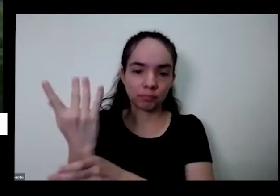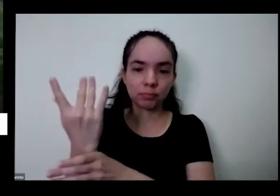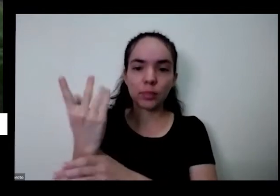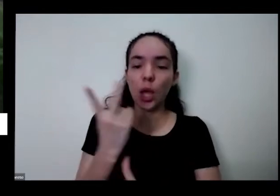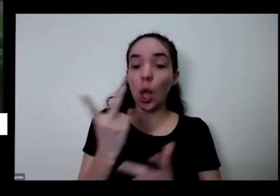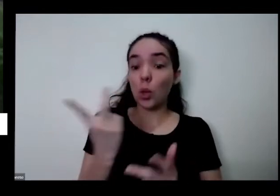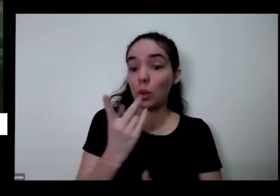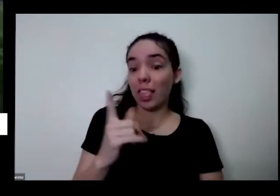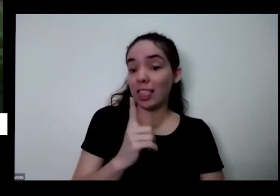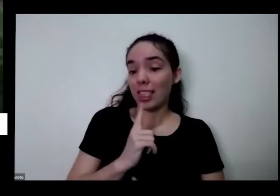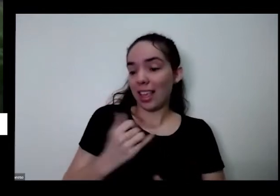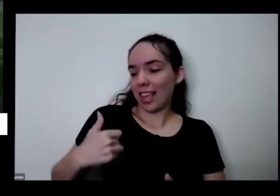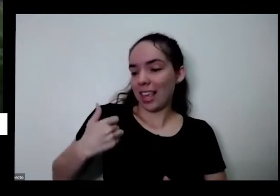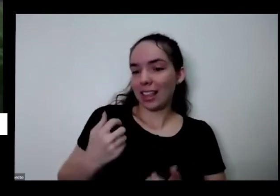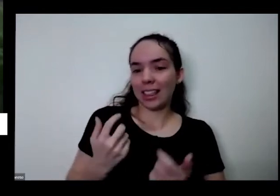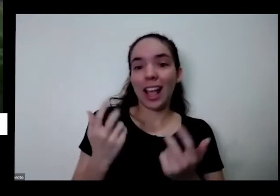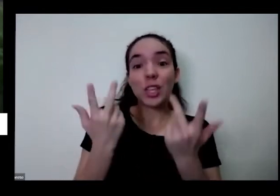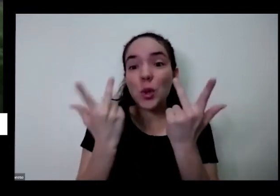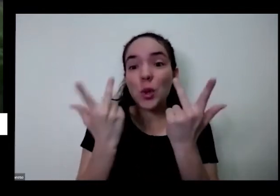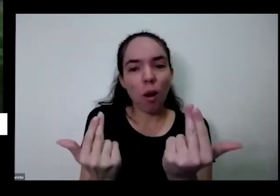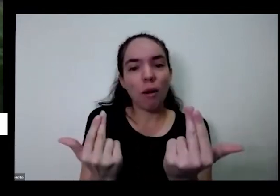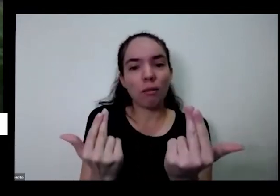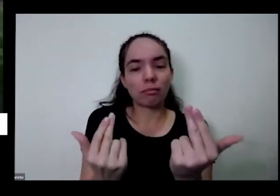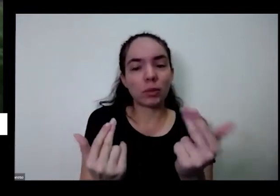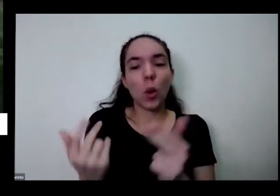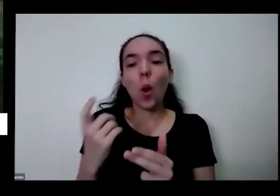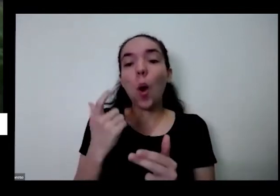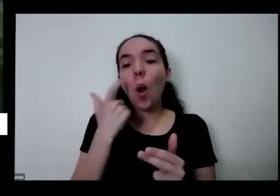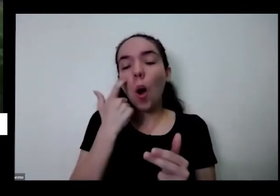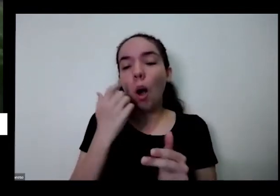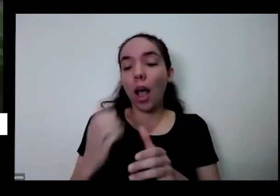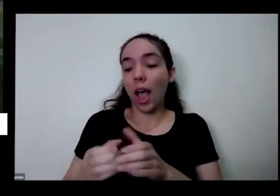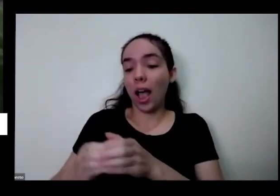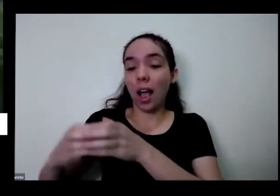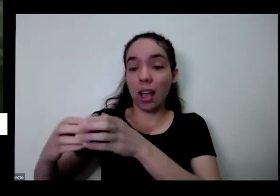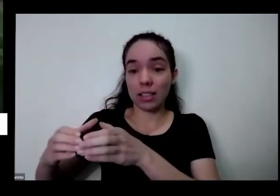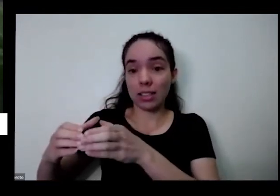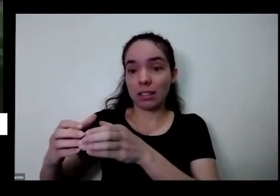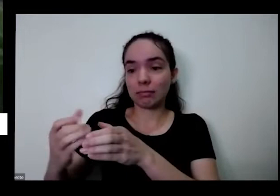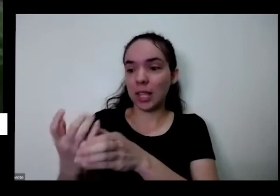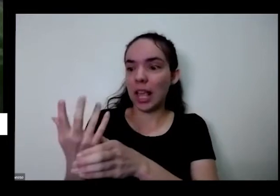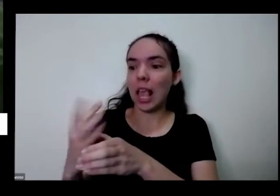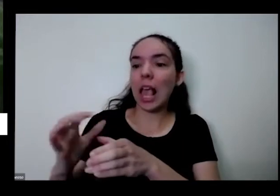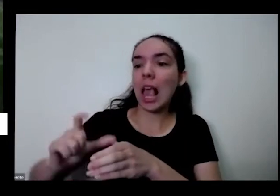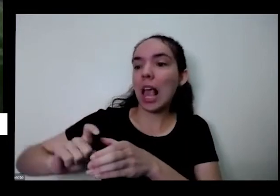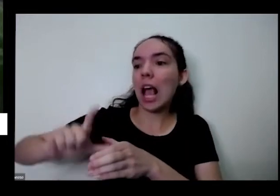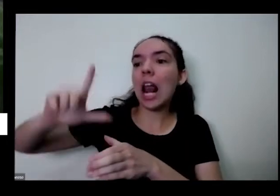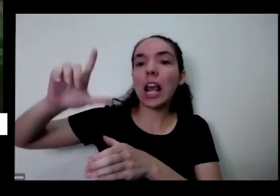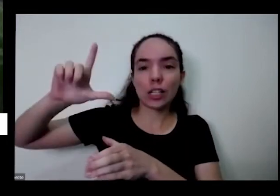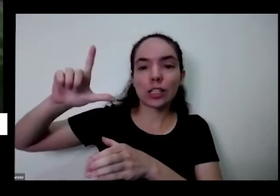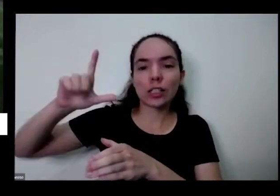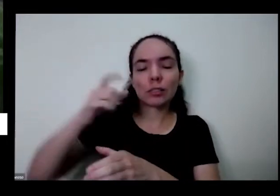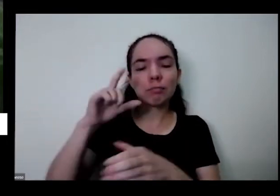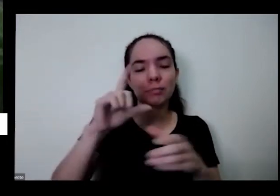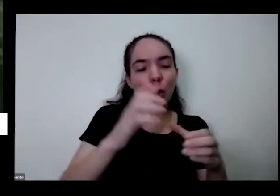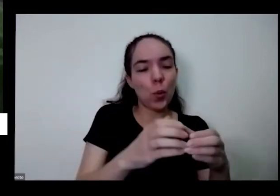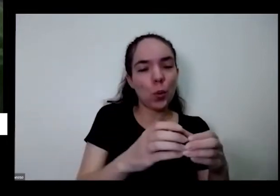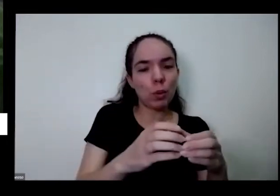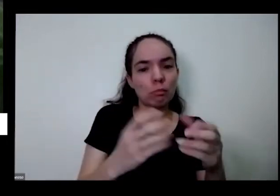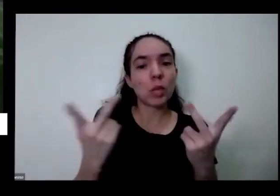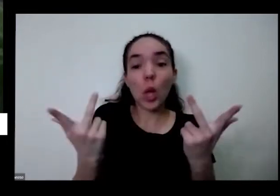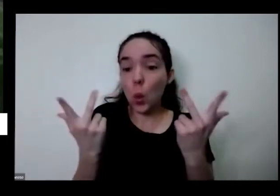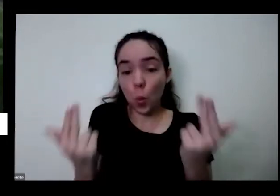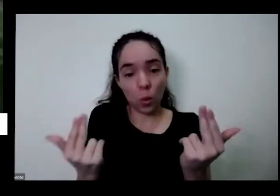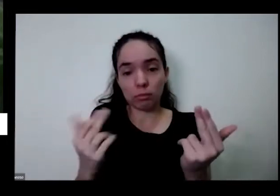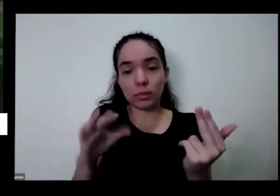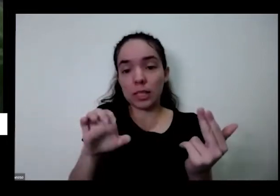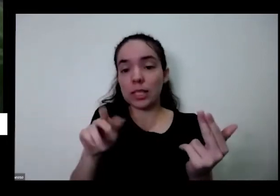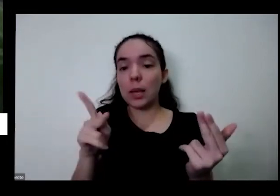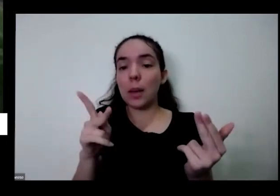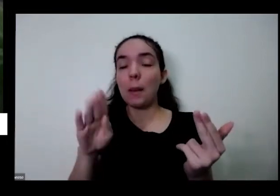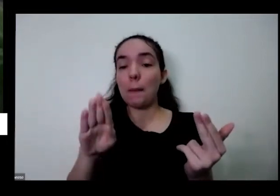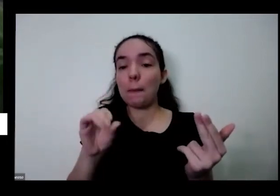idade olha o tamanho dessa na minha mão esquerda e essa outra aqui e logo são cebolinhas e Só que